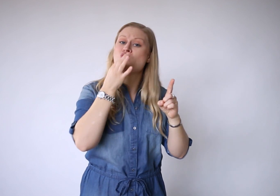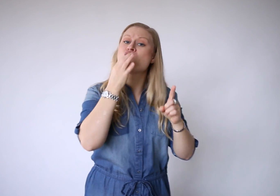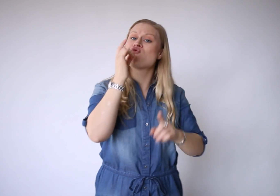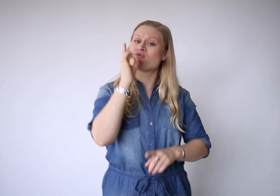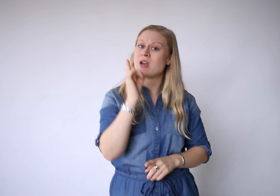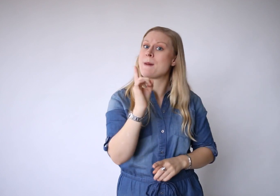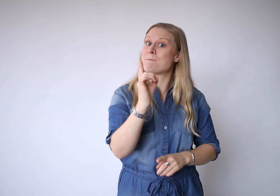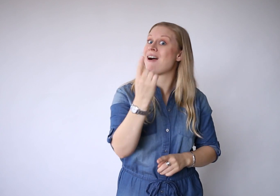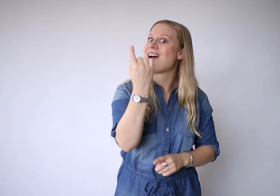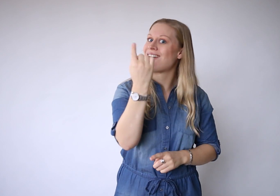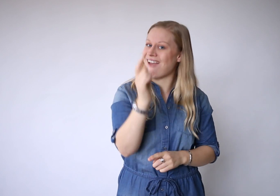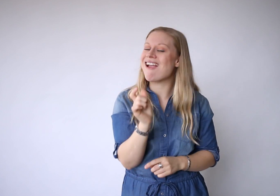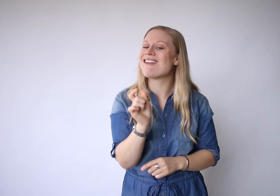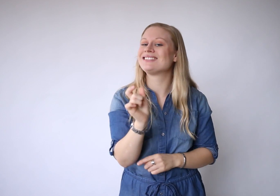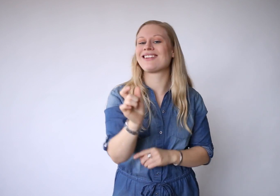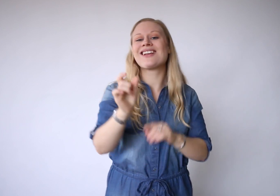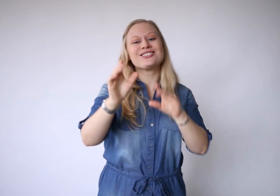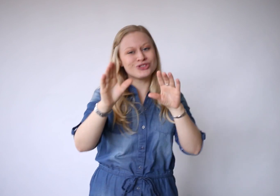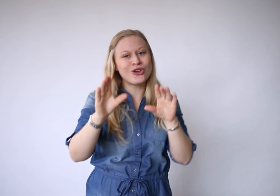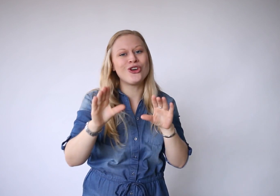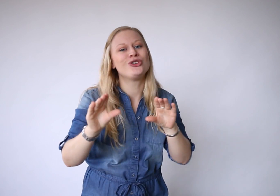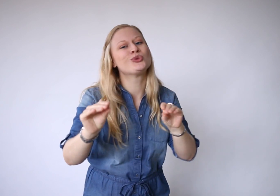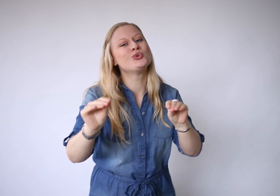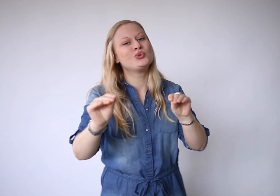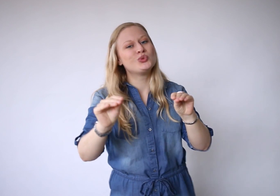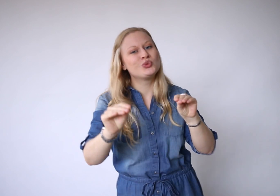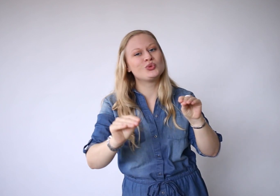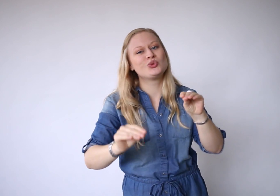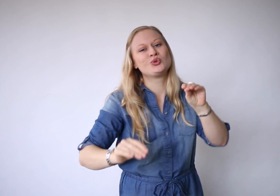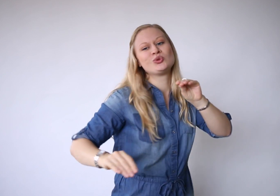Je hoeft maar één ding te doen,